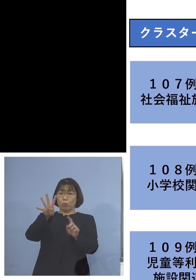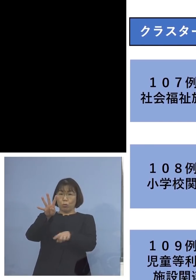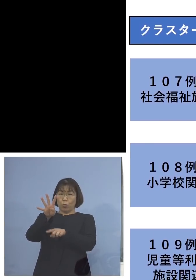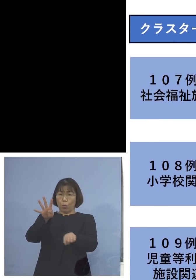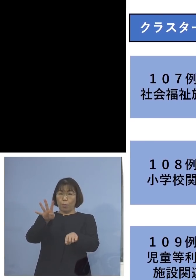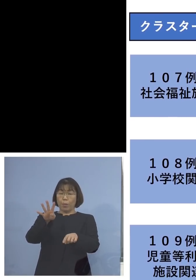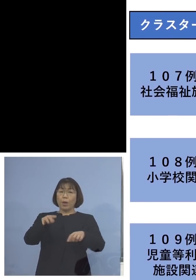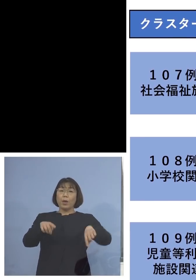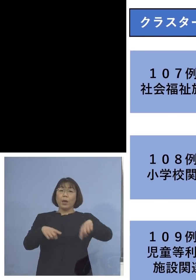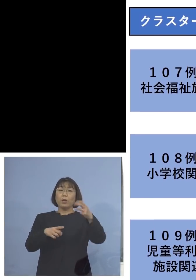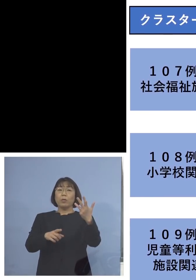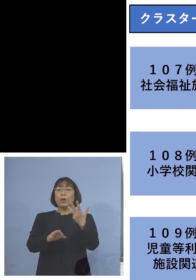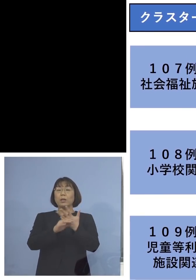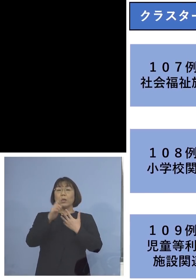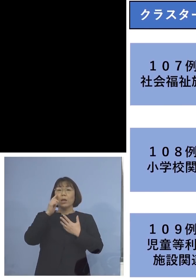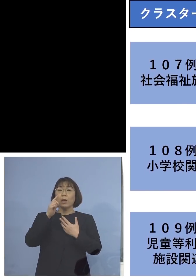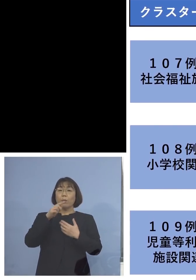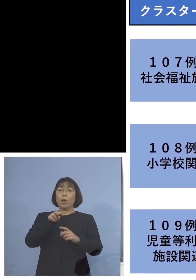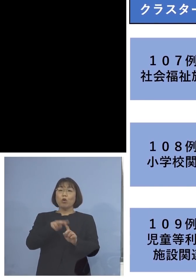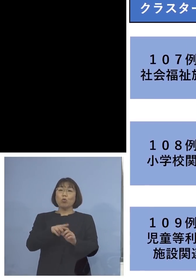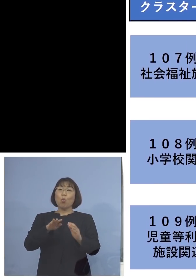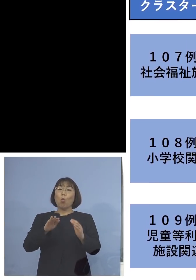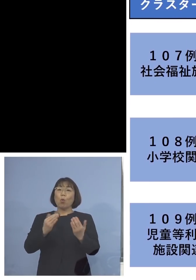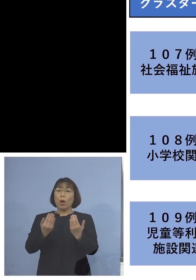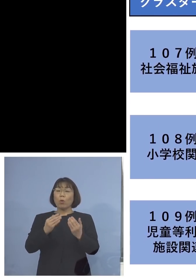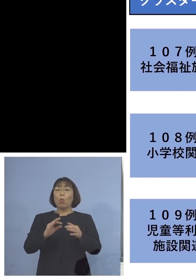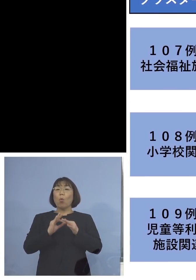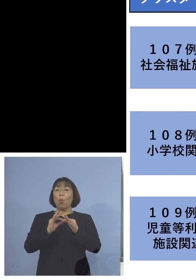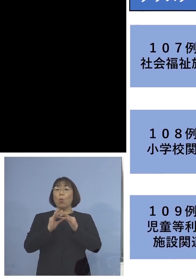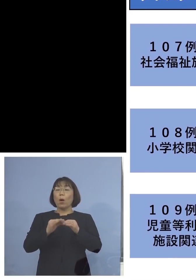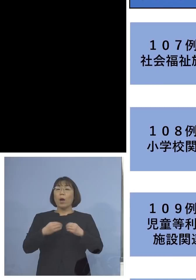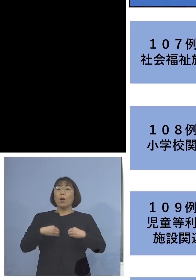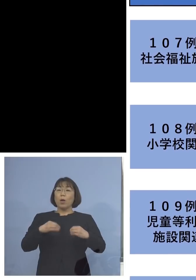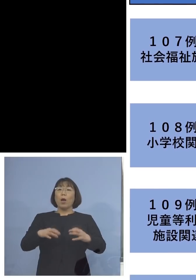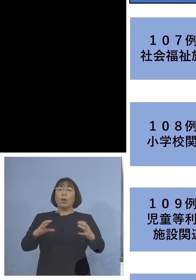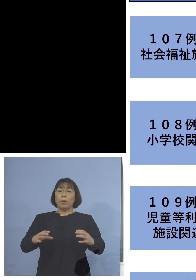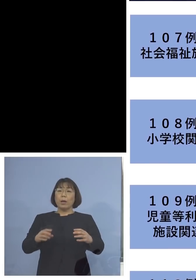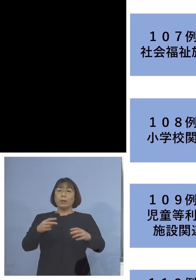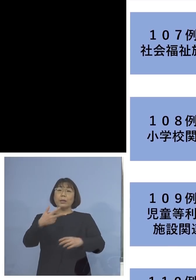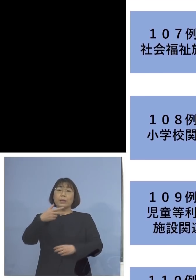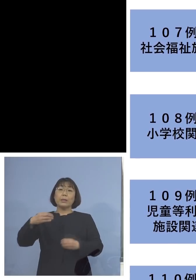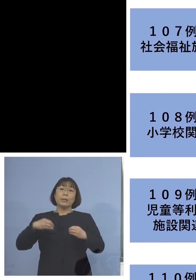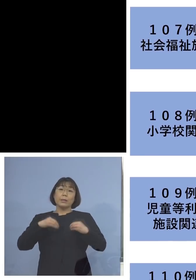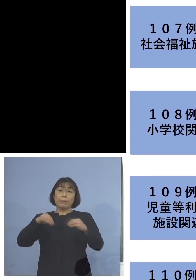「108例目小学校関連クラスター」 こちらは二次感染1名